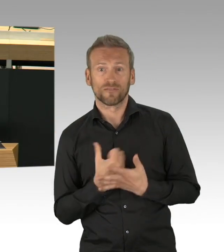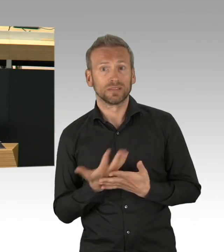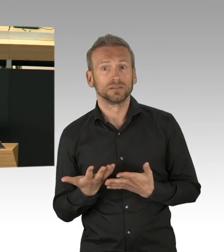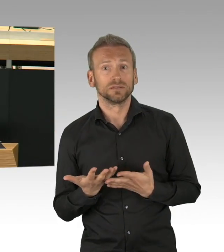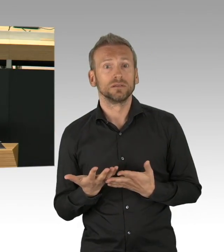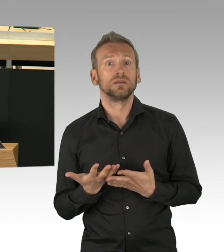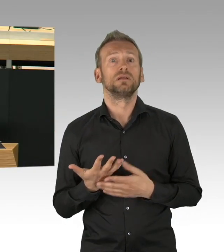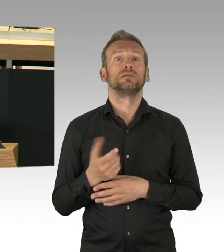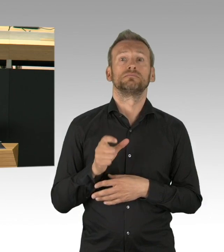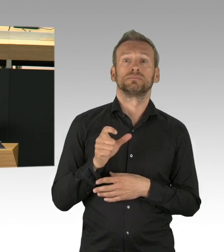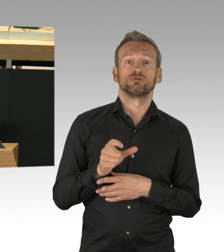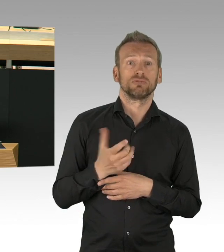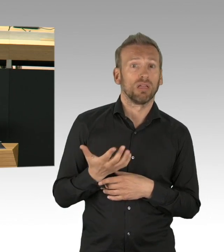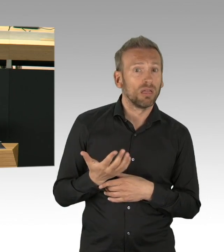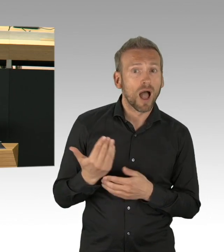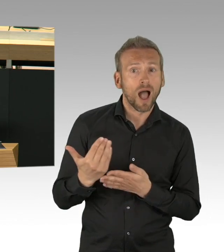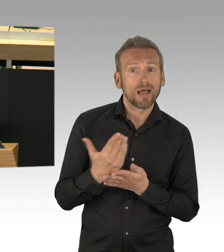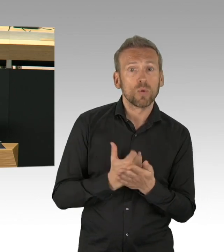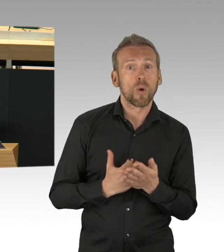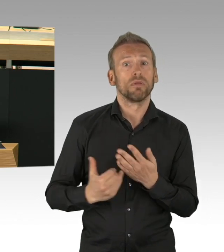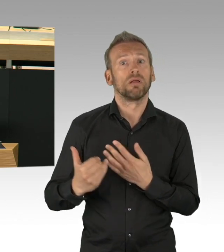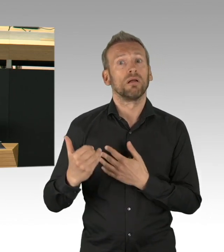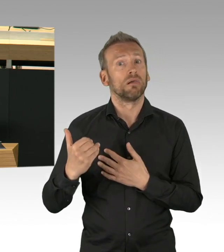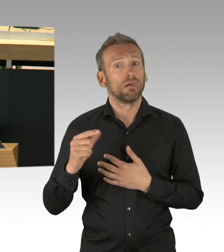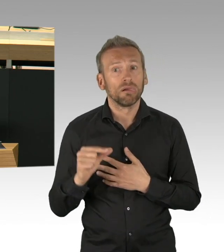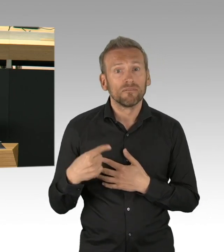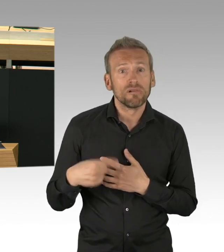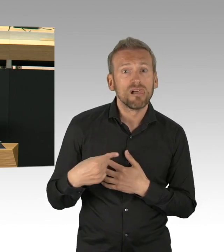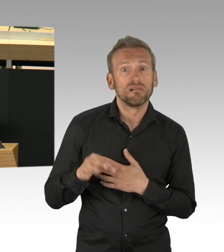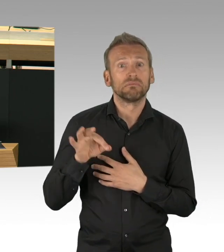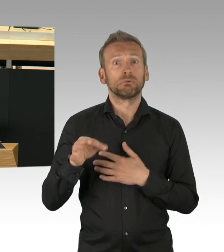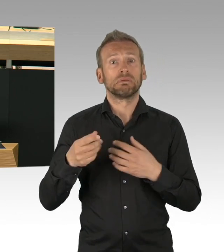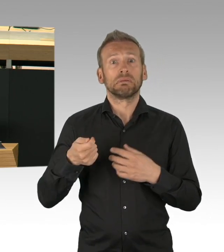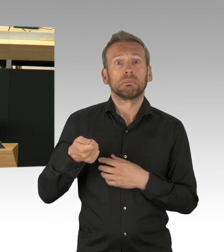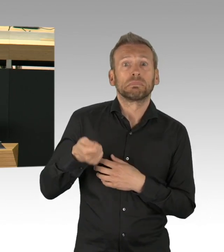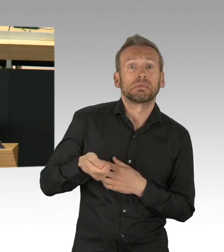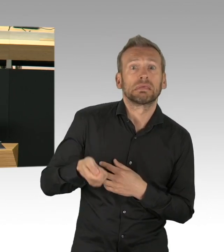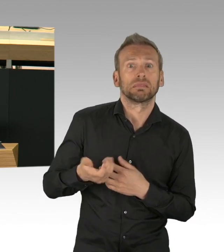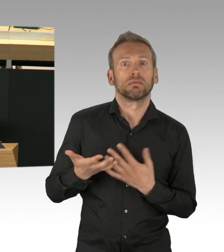die Erfolge einer Maßnahme müssen mit den unerwünschten Folgen abgewägt werden und das tun wir, meine Damen und Herren.